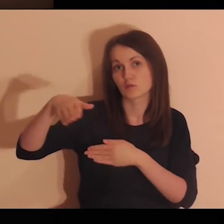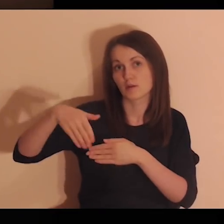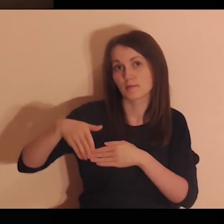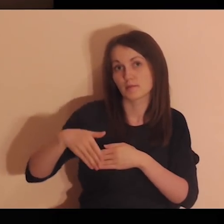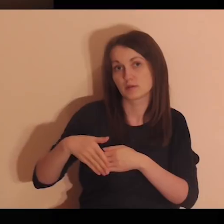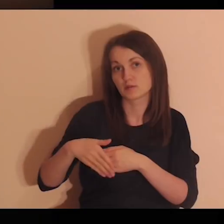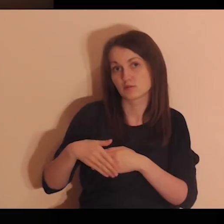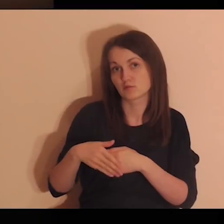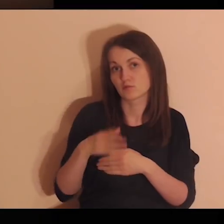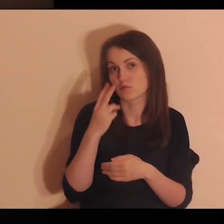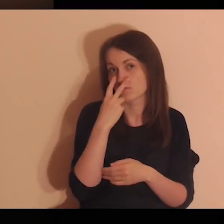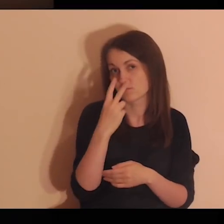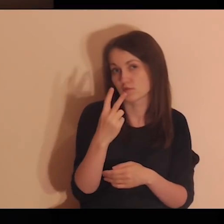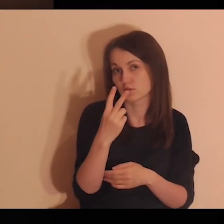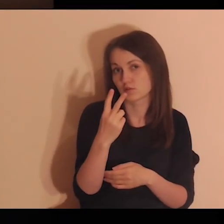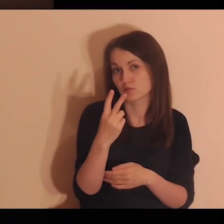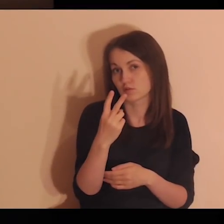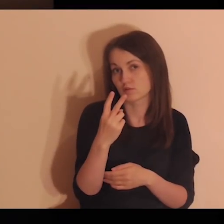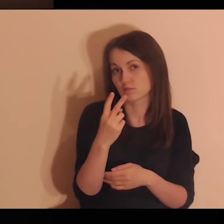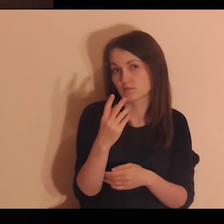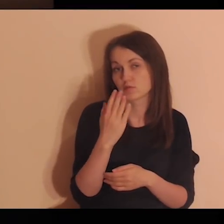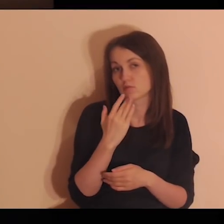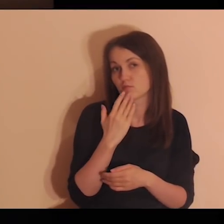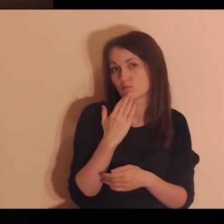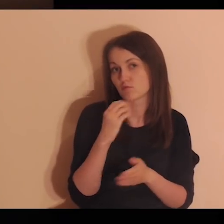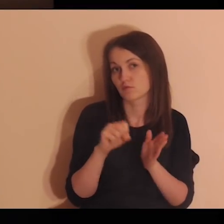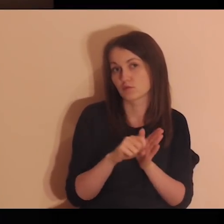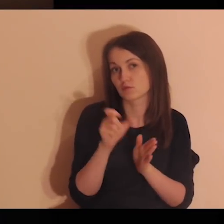Stojąc blisko obok, patrzy i mówi: